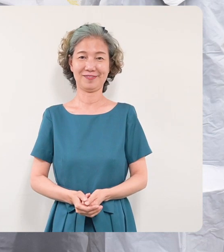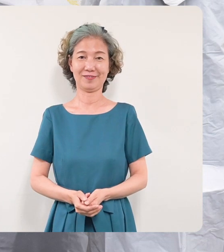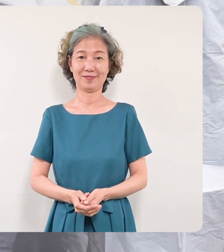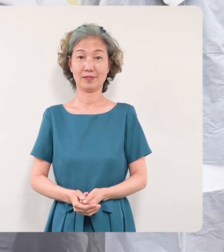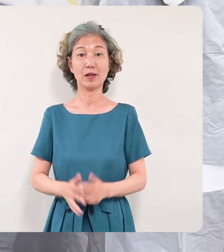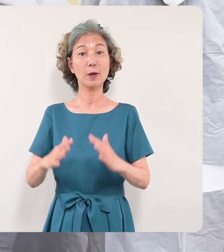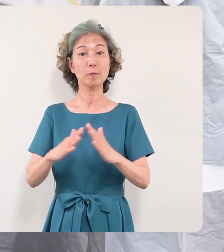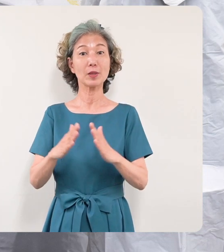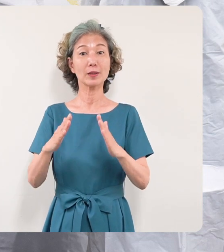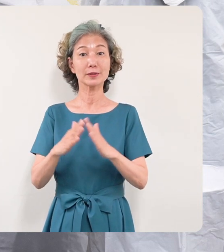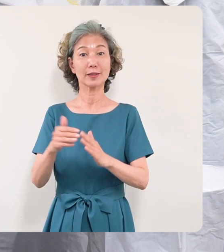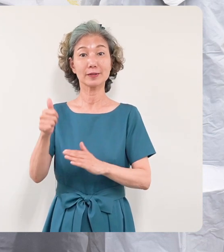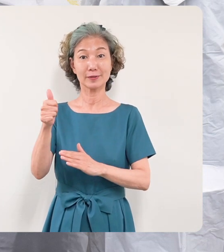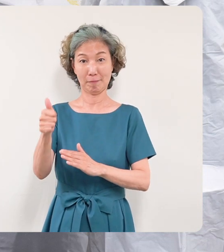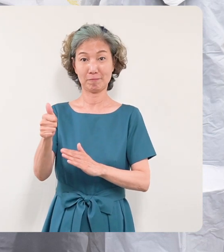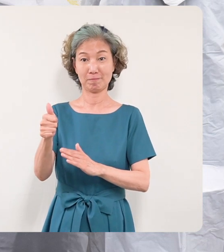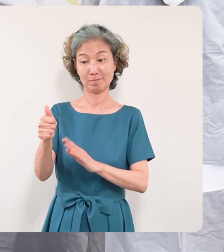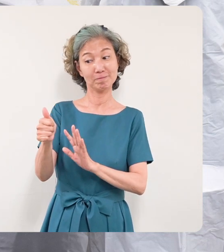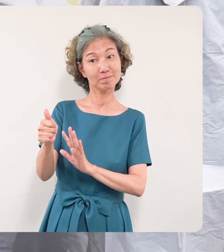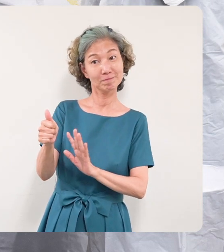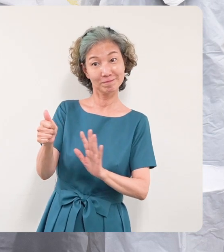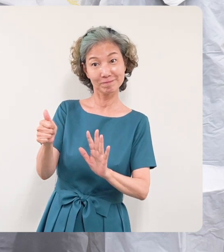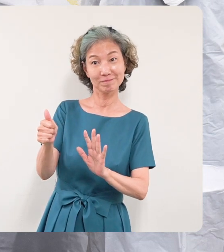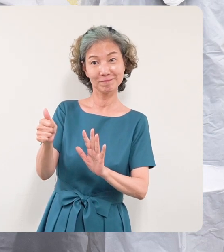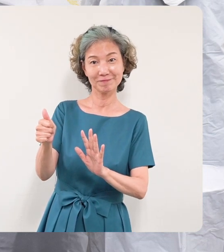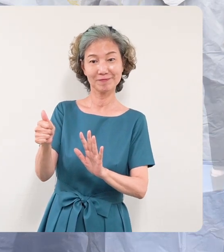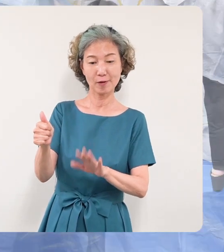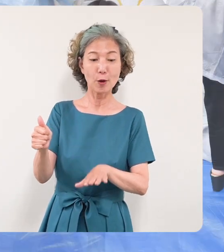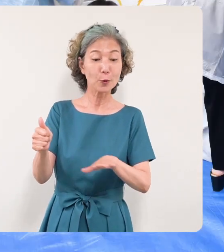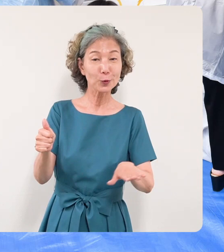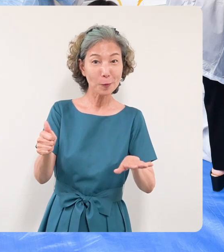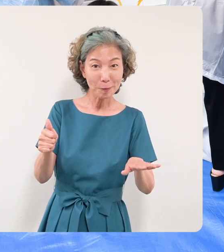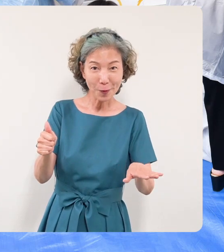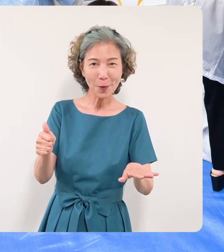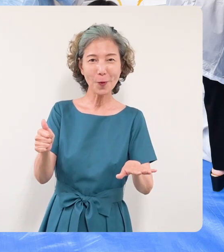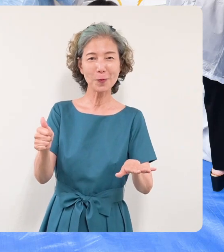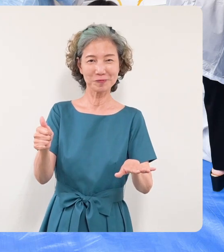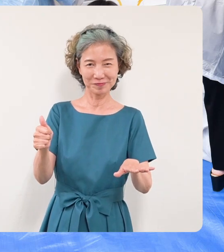さんを囲むようにして次代を担 うお子さんたちそしてその親御